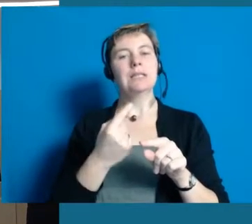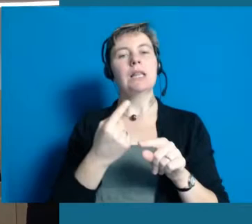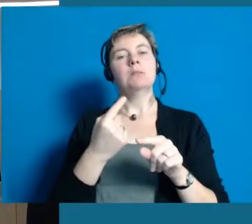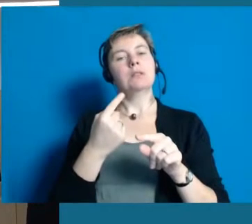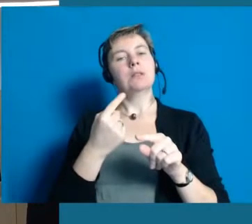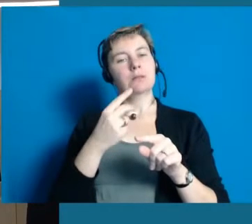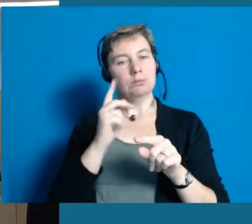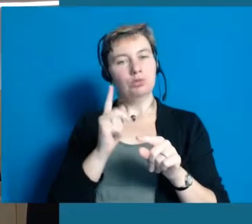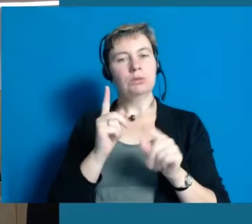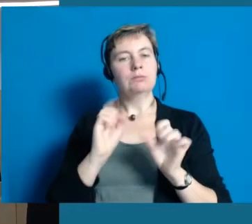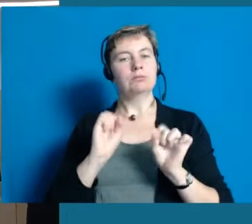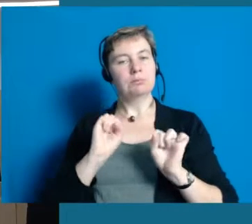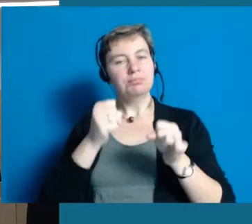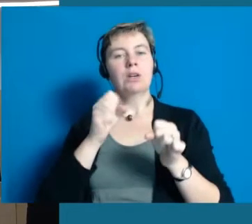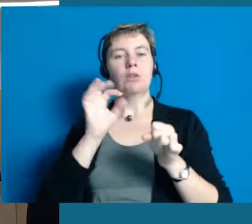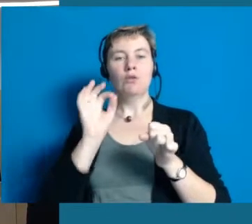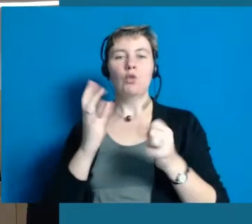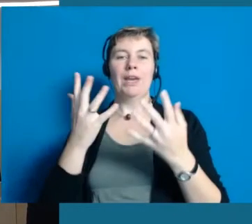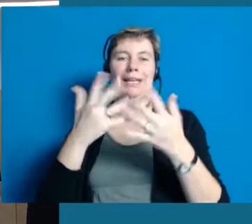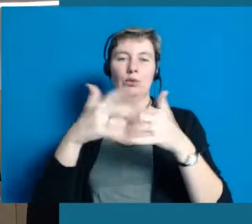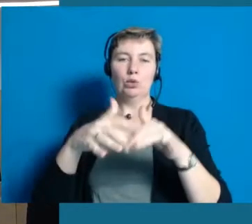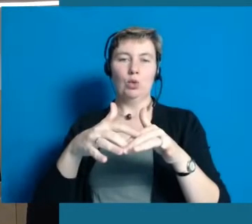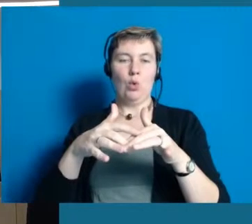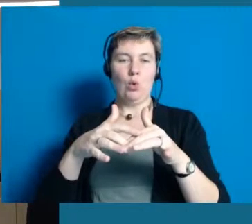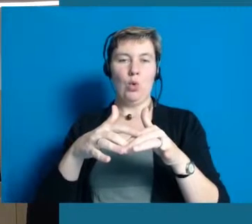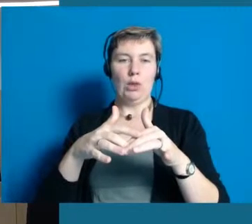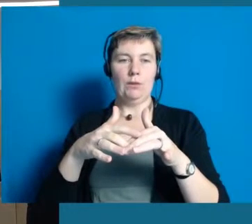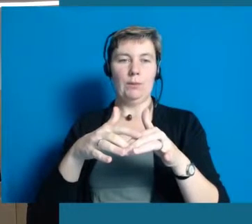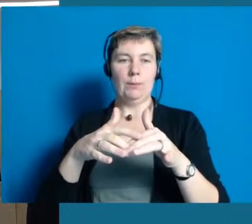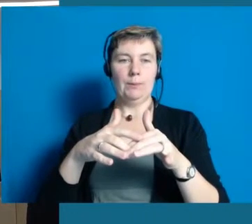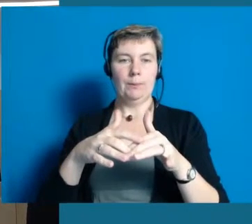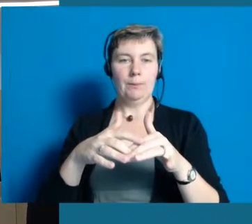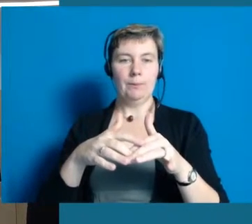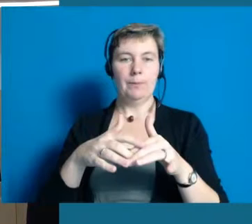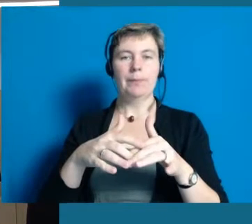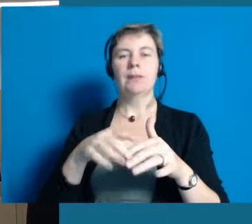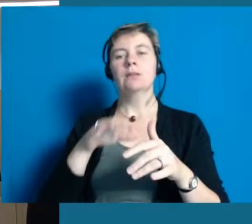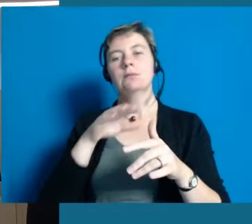sich um Inklusion kümmert, Inklusion zum einem eigenen Thema macht